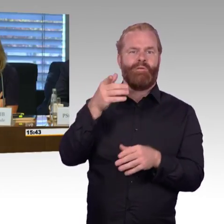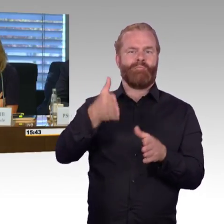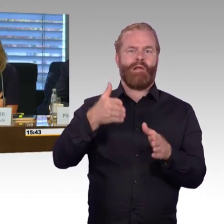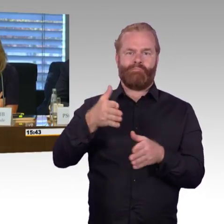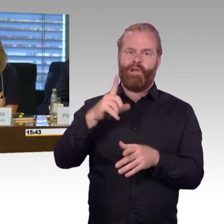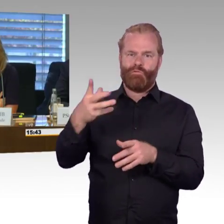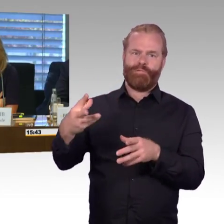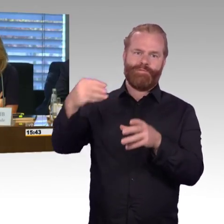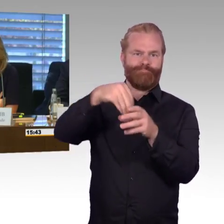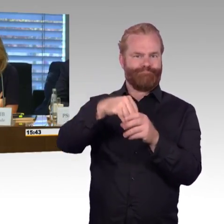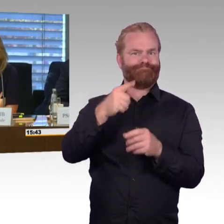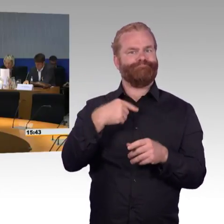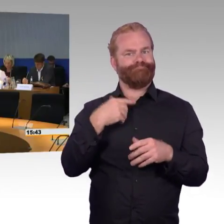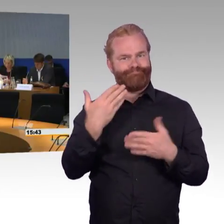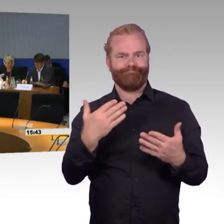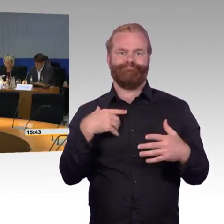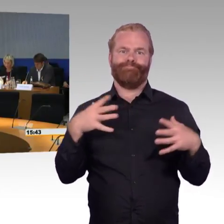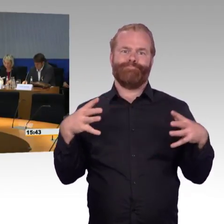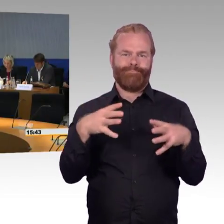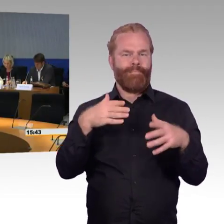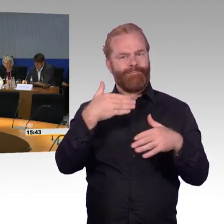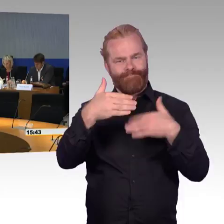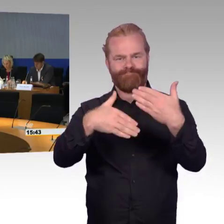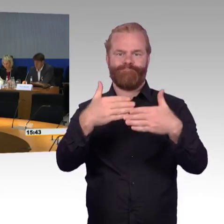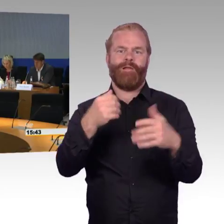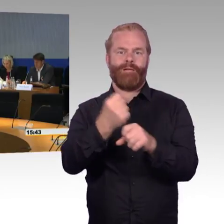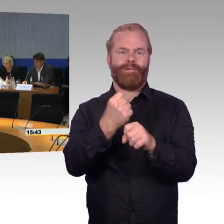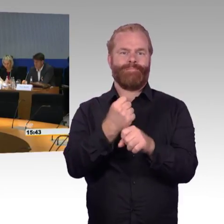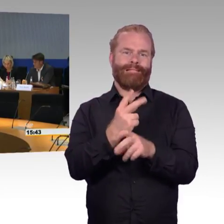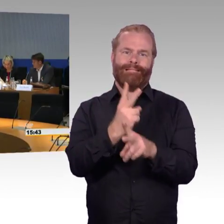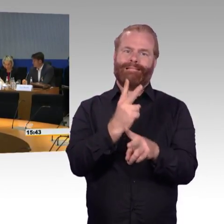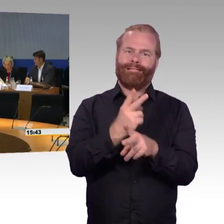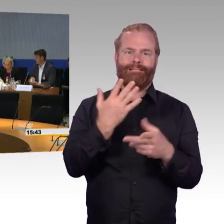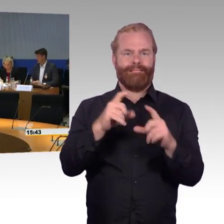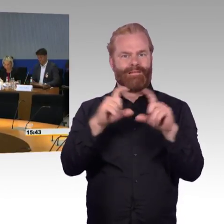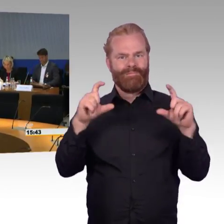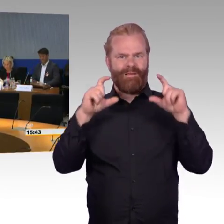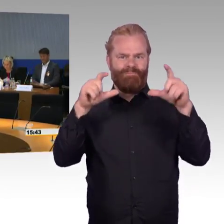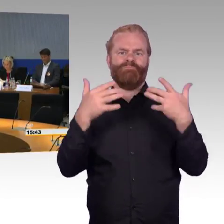dass Sie hier waren und selbstverständlich gilt Ihnen, den Sachverständigen, ganz besonderer Dank,